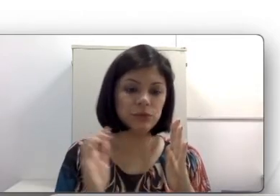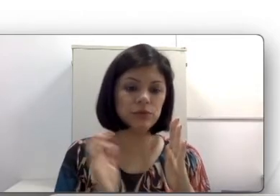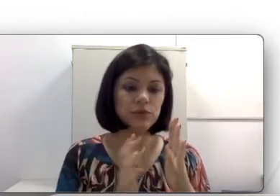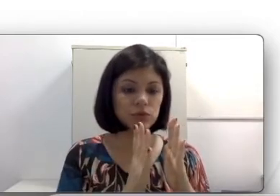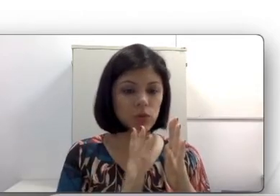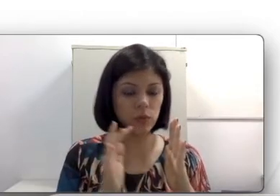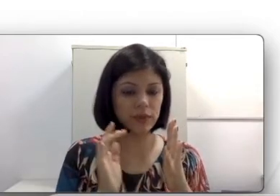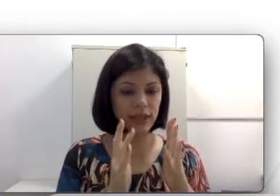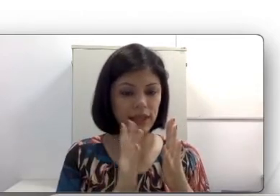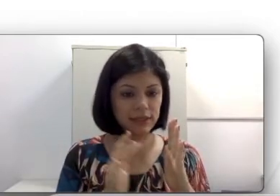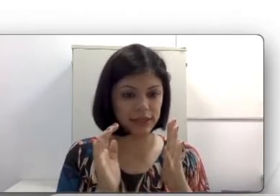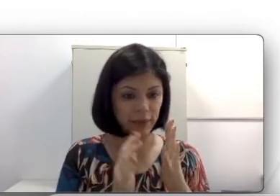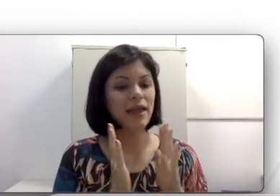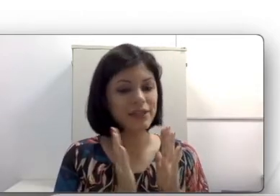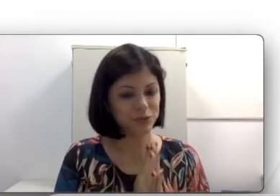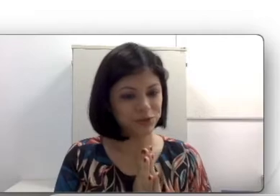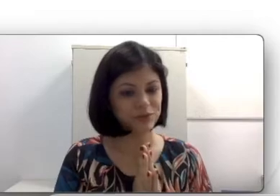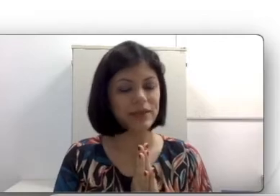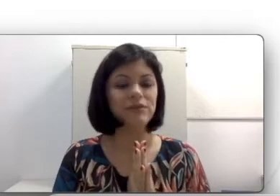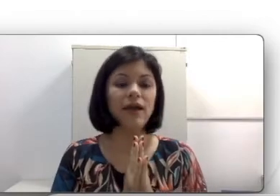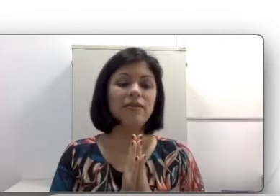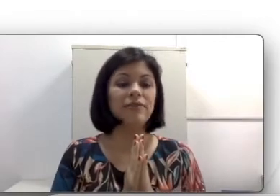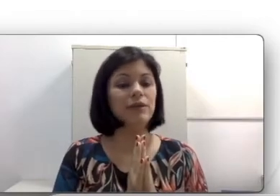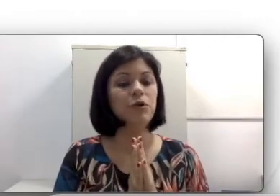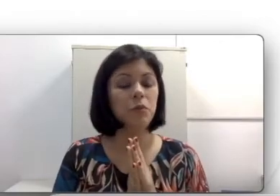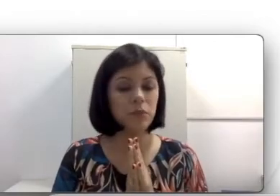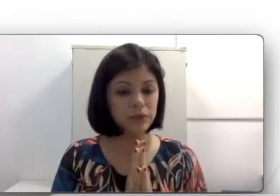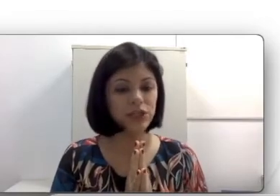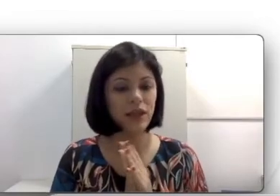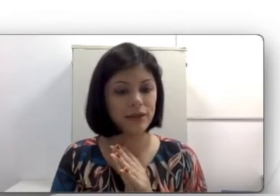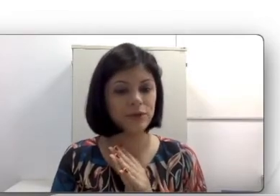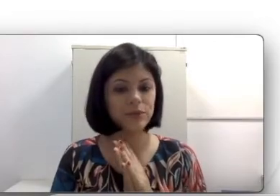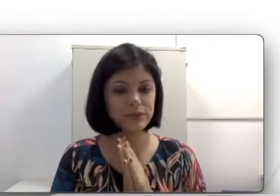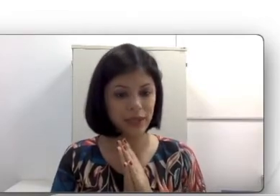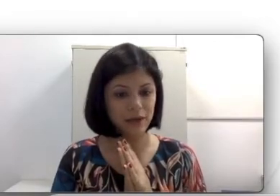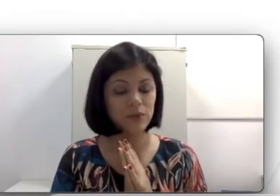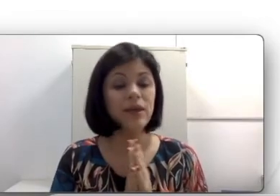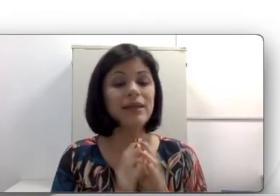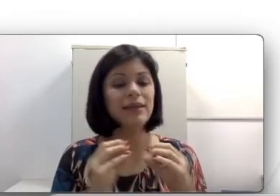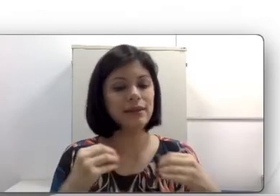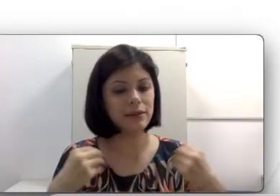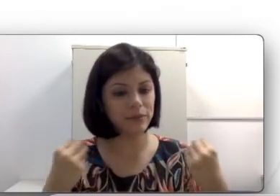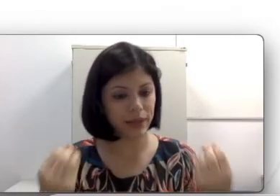do som que ela recebe. Este movimento é enviado como input elétrico pro cérebro que interpreta